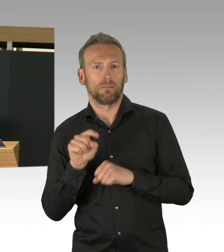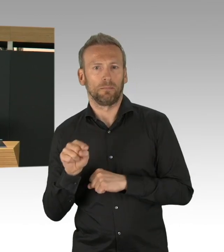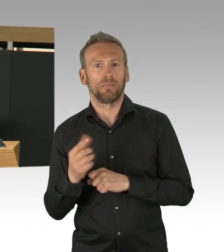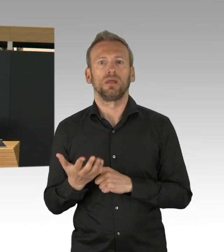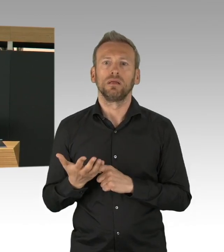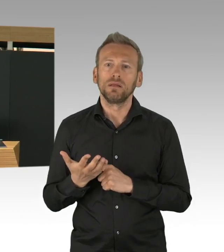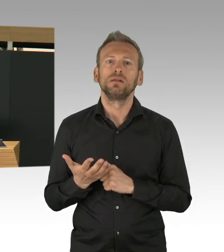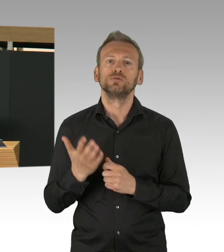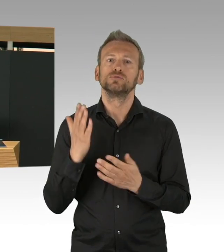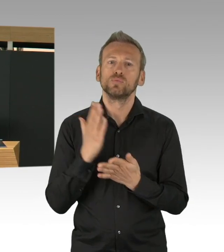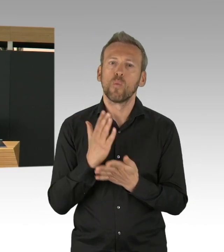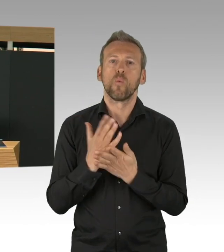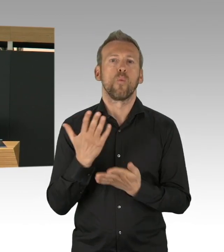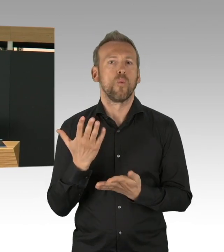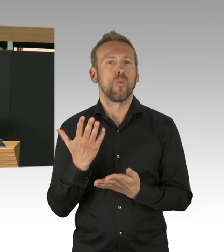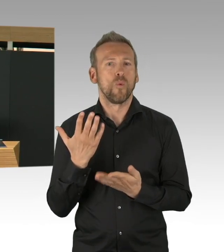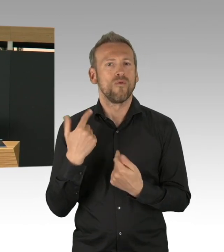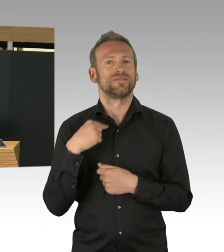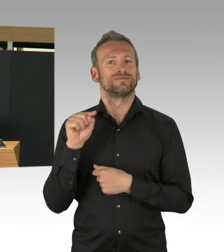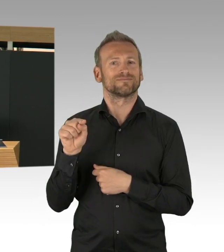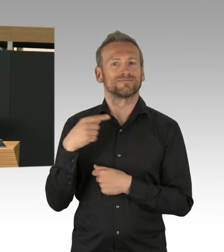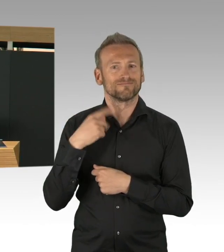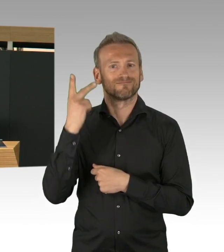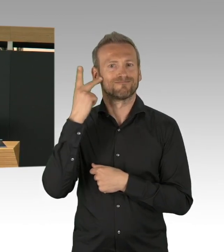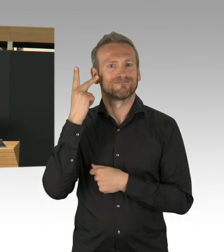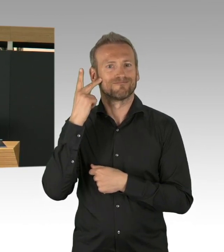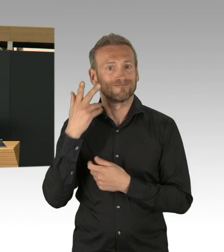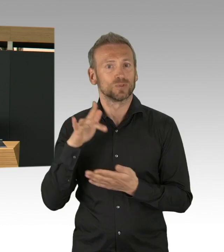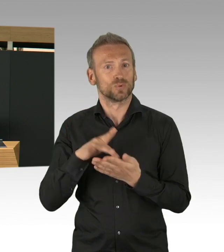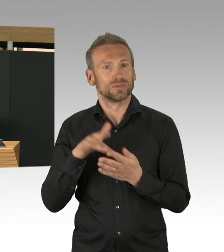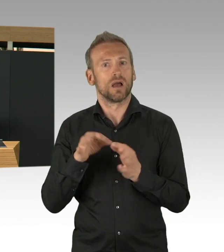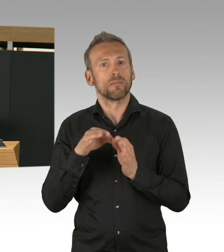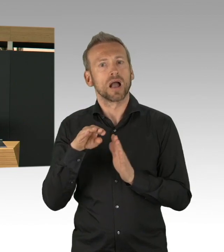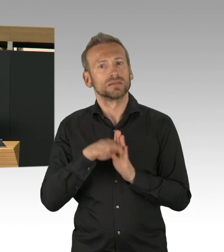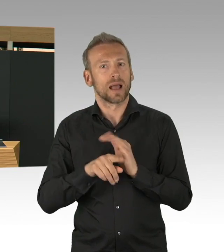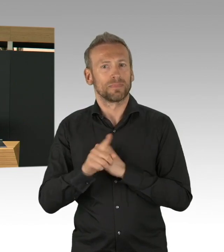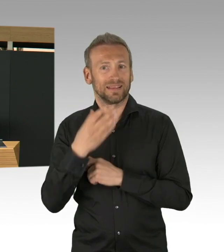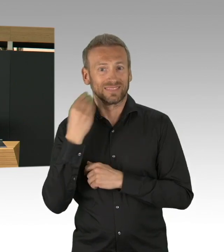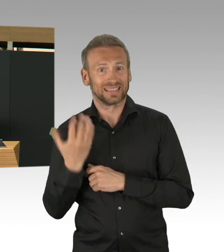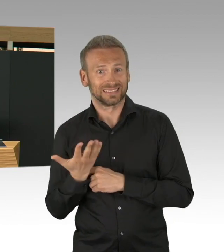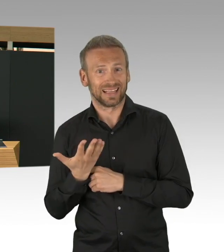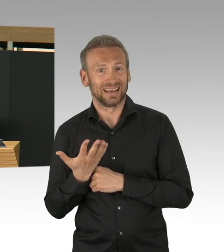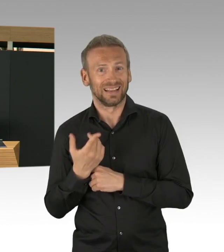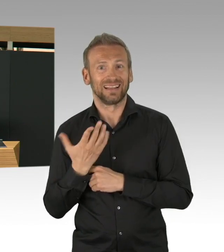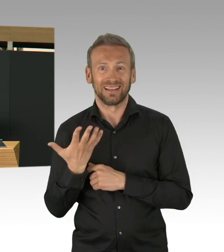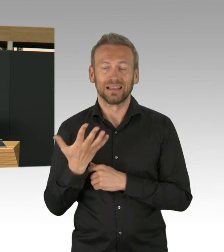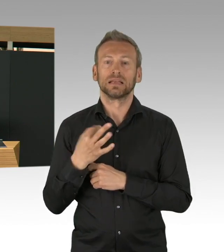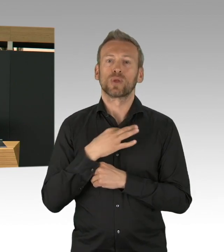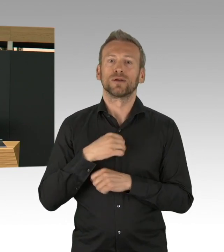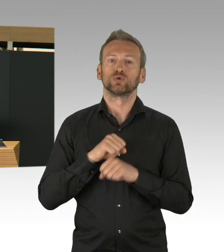und 10.000 Testungen mit einer Prozentzahl von 8% Positiven. Die KV hat gemeinsam mit der Berliner Feuerwehr